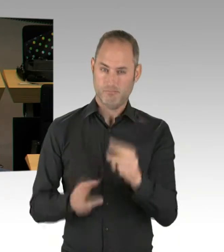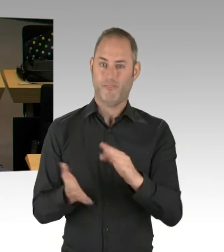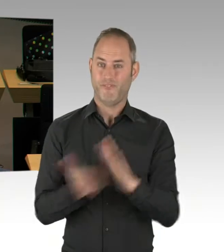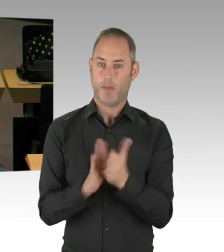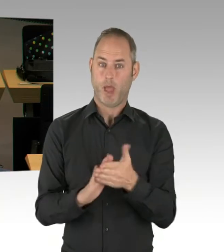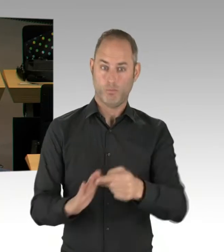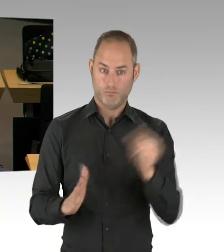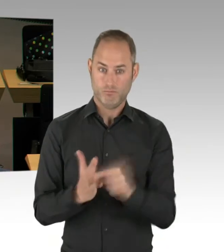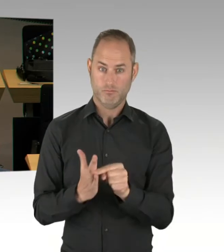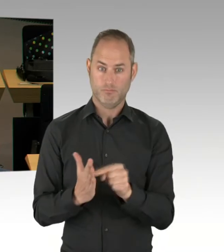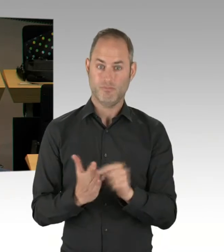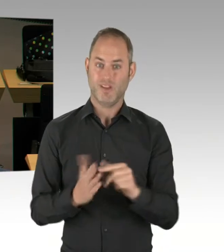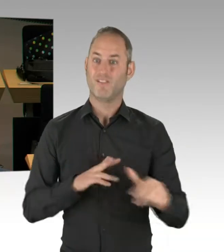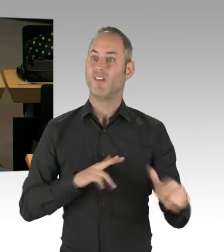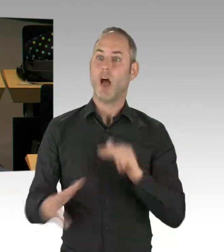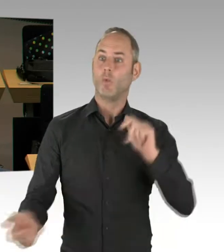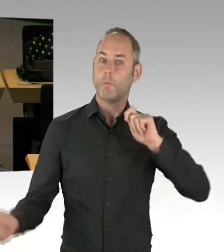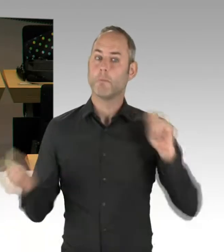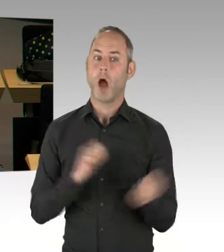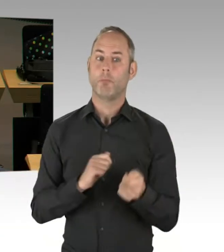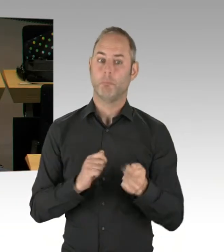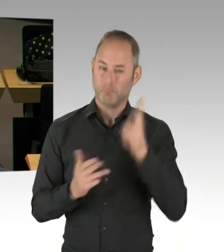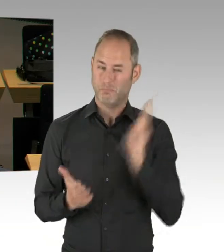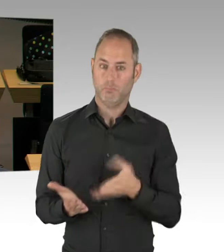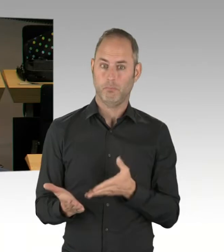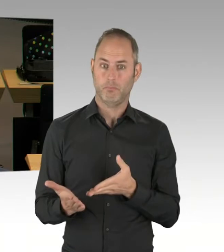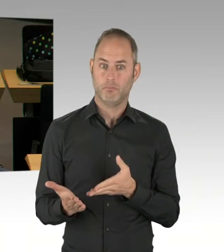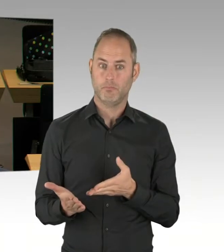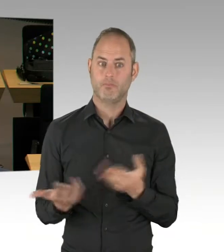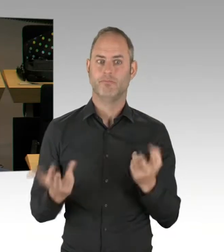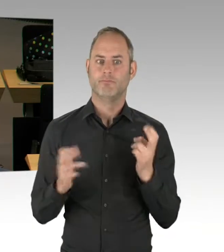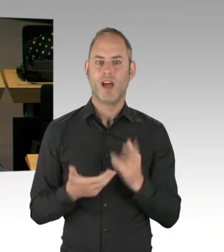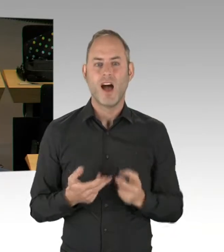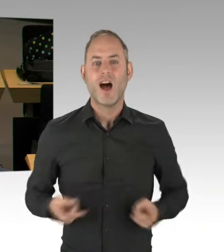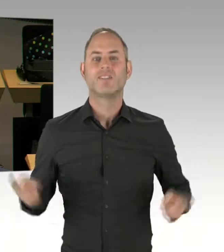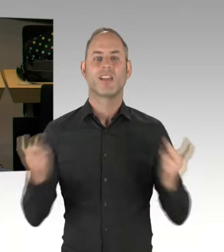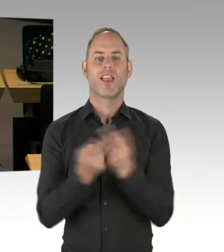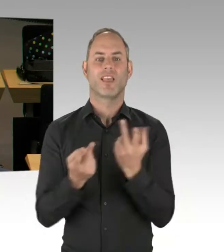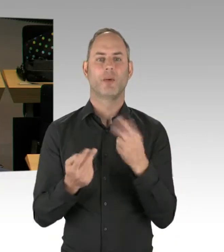Bestandteil sein wird dieser Vereinbarung? (Präsidium) Herr Regierender Bürgermeister. Bitte schön.